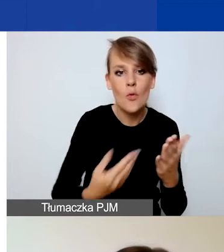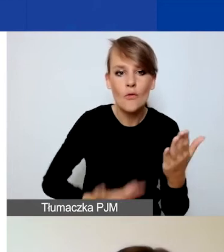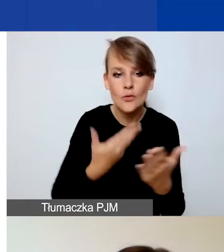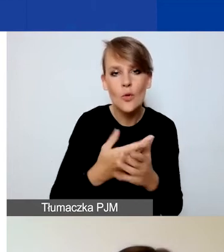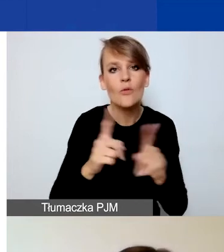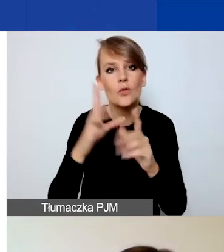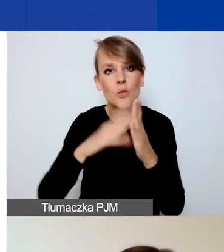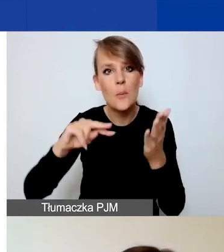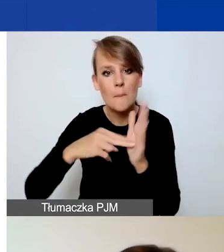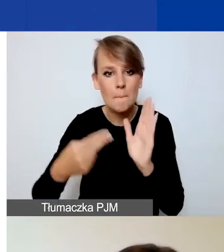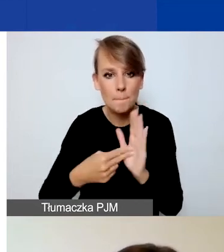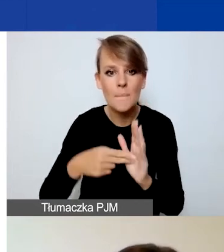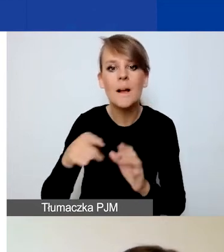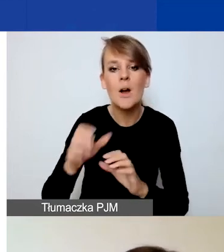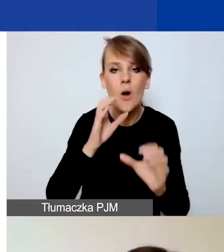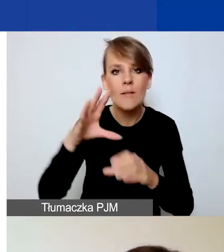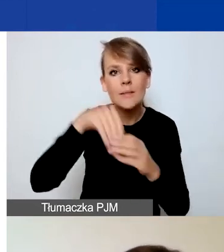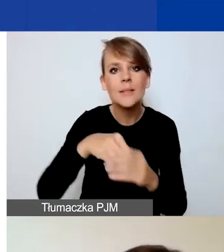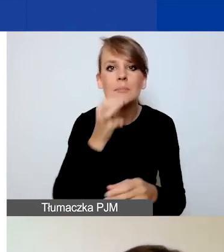zawierają pytania pomocnicze, pytania naprowadzające,